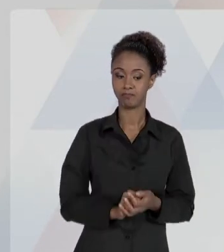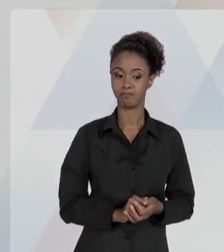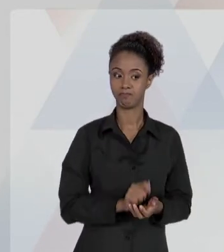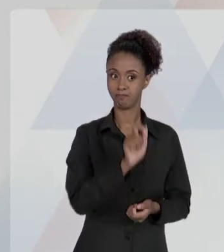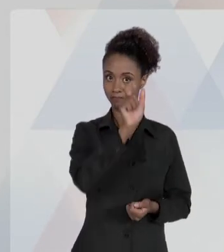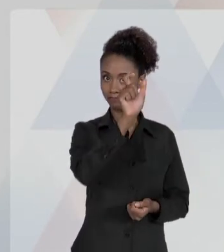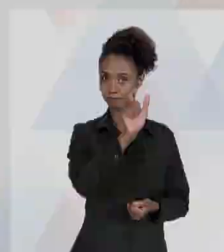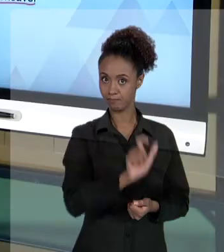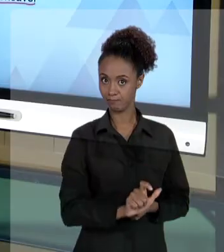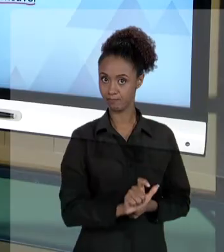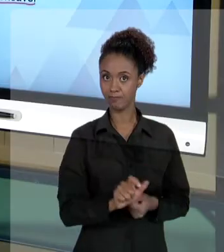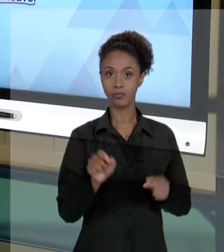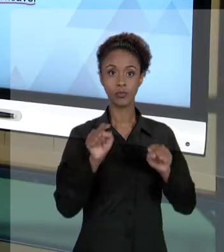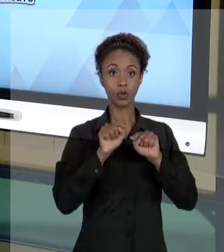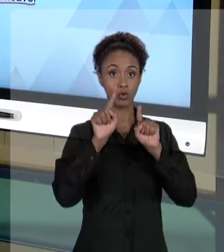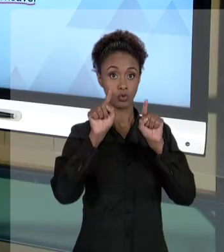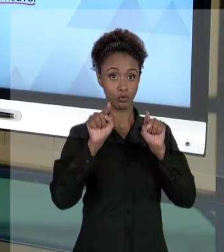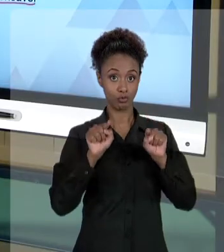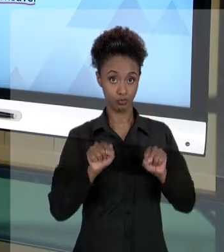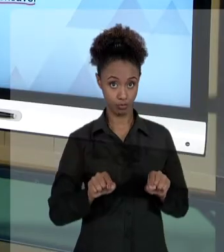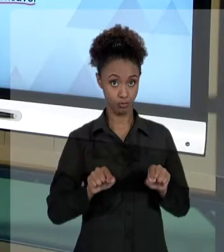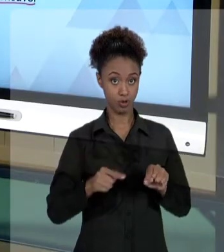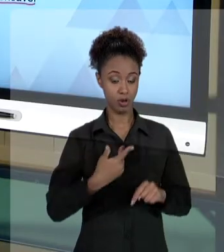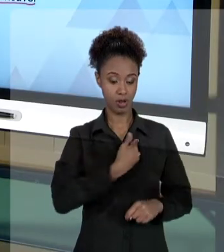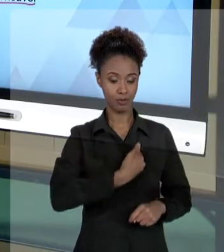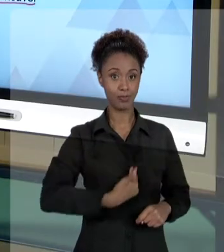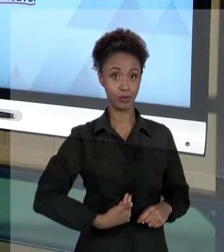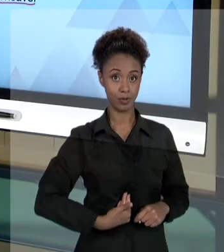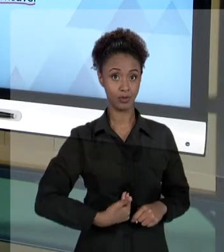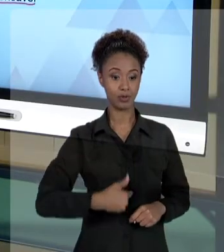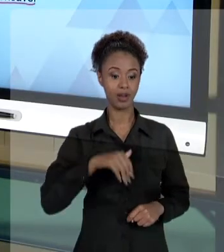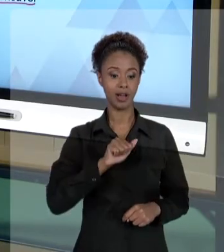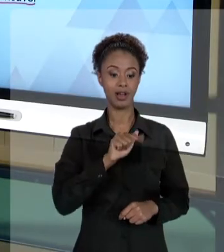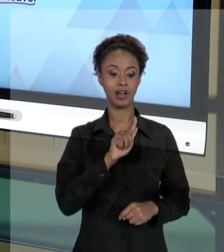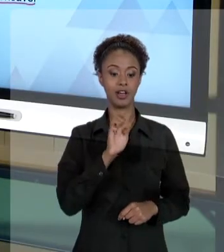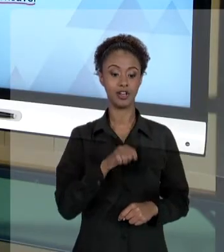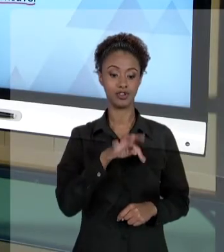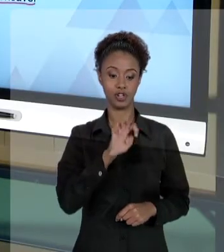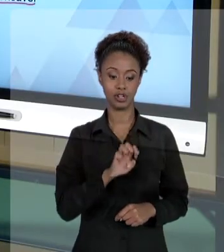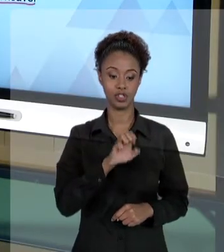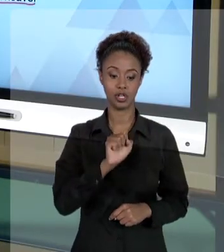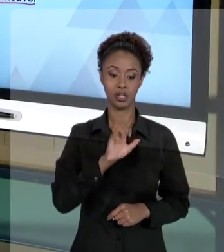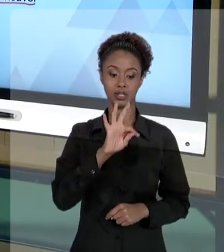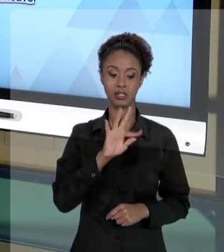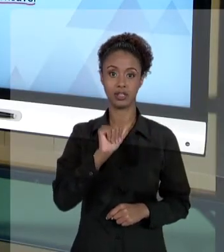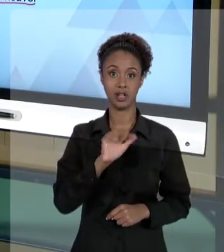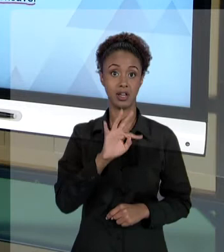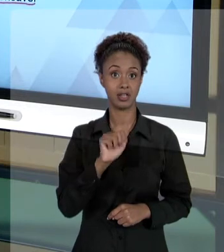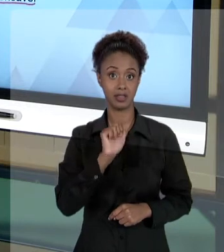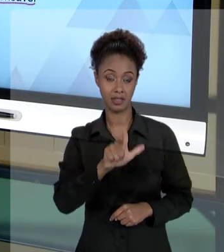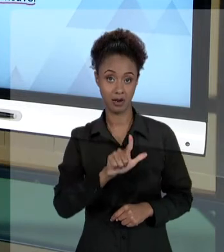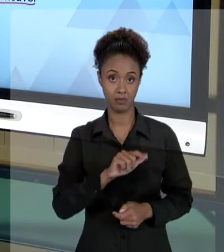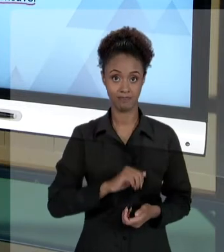AGENTE ESTATAL, AQUELE FUNCIONÁRIO PÚBLICO, AQUELA PESSOA QUE ESTAVA FAZENDO AS VEZES DO